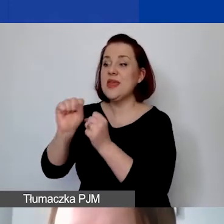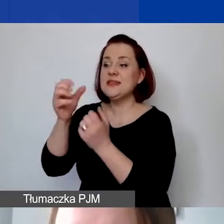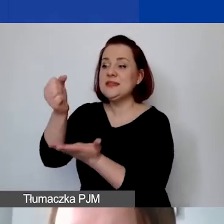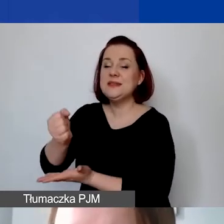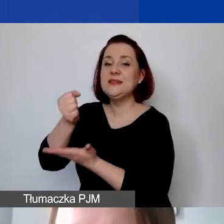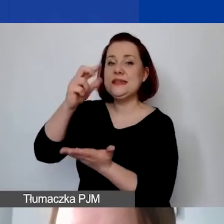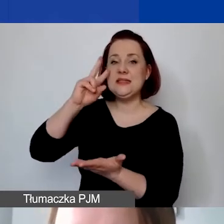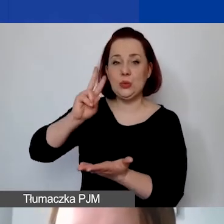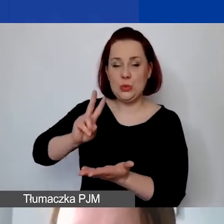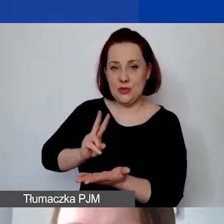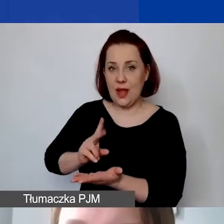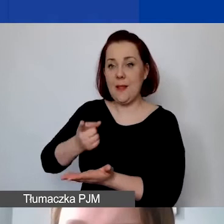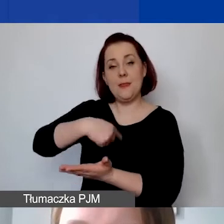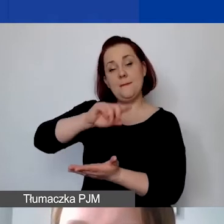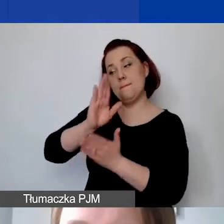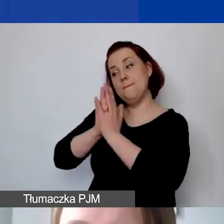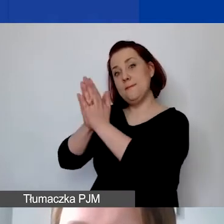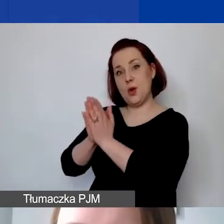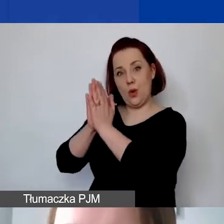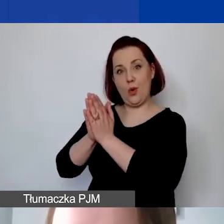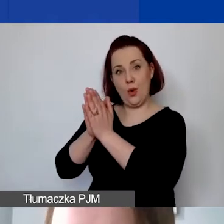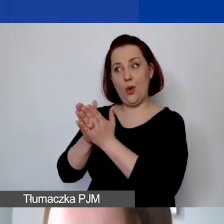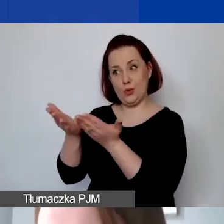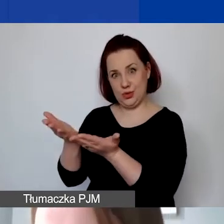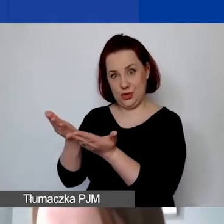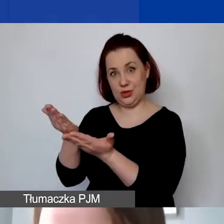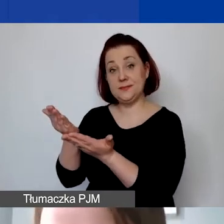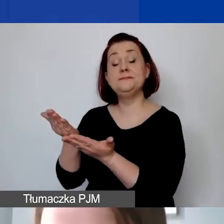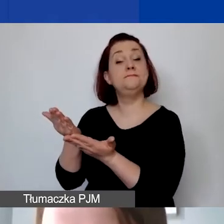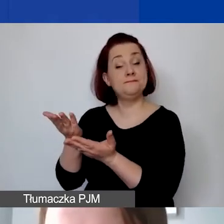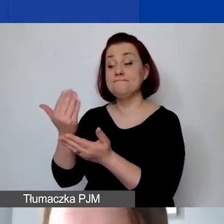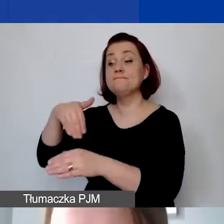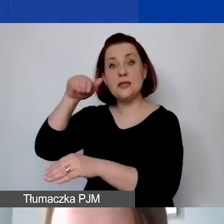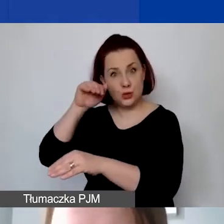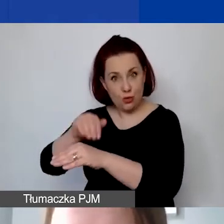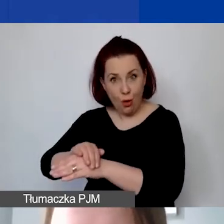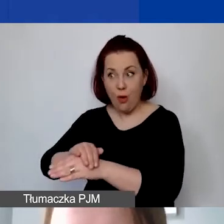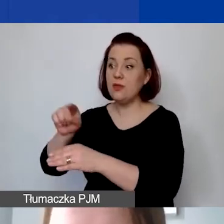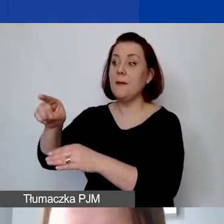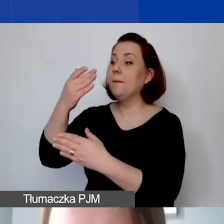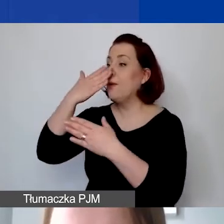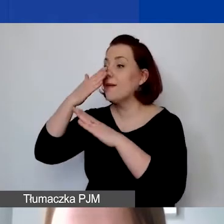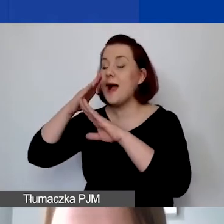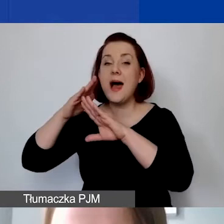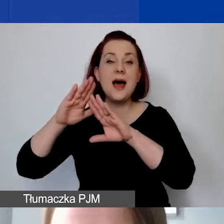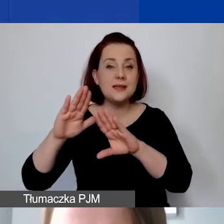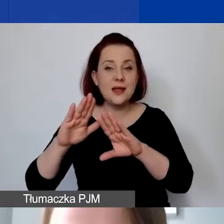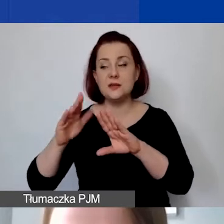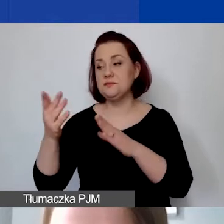będziemy państwa prosić o zgodę, przedstawienie takiego zaświadczenia,